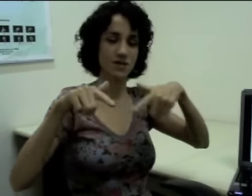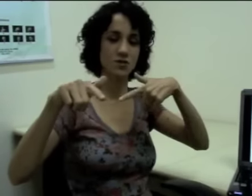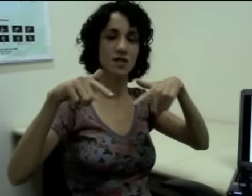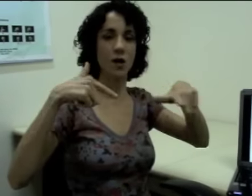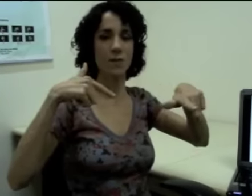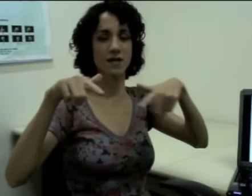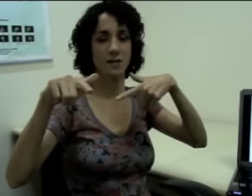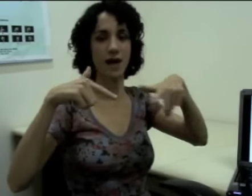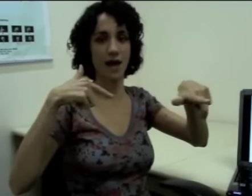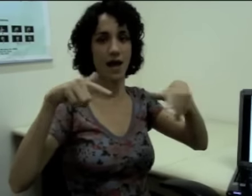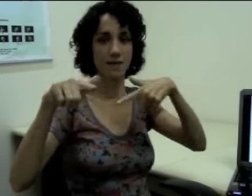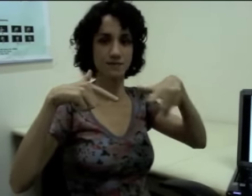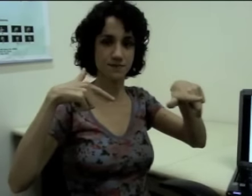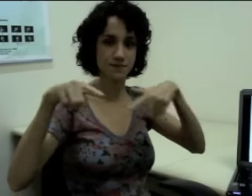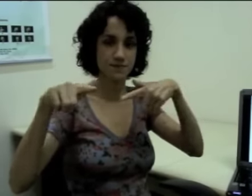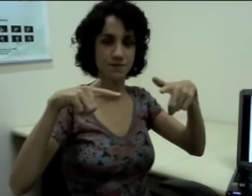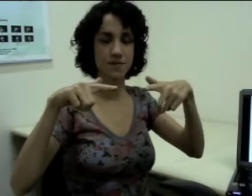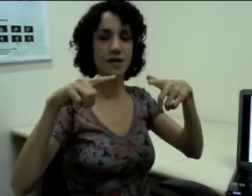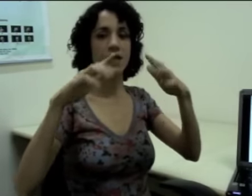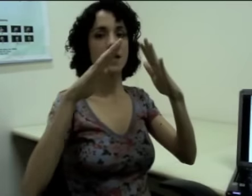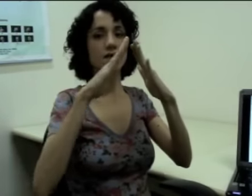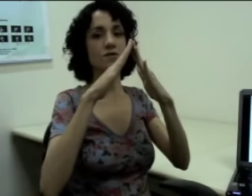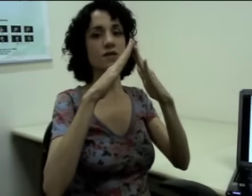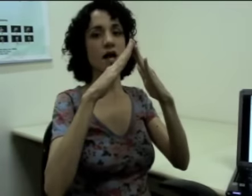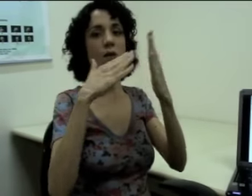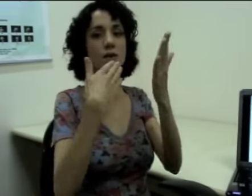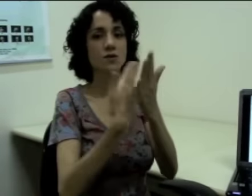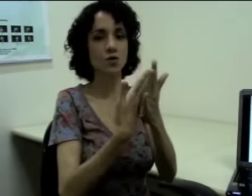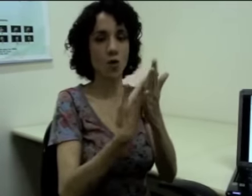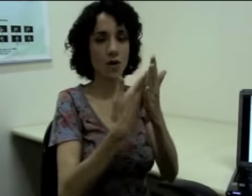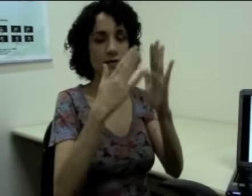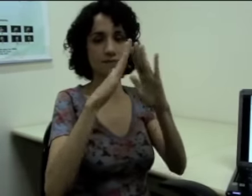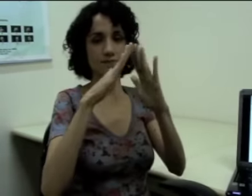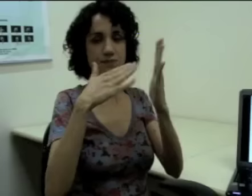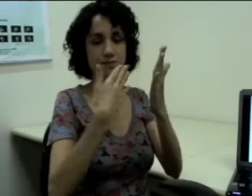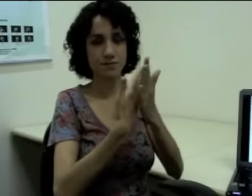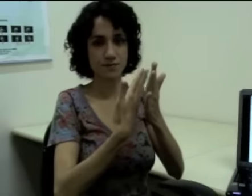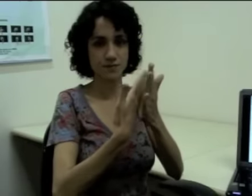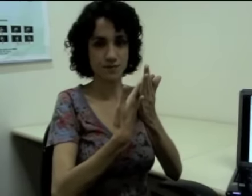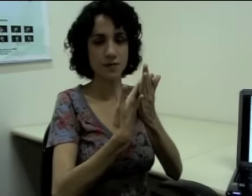Esse é o sinal pra trabalhar (sinalização), e esse é o sinal pra escola (sinalização)